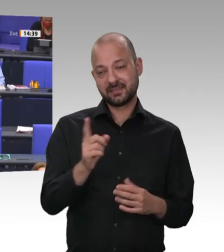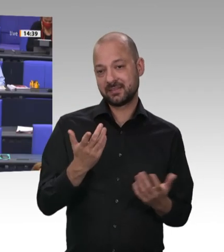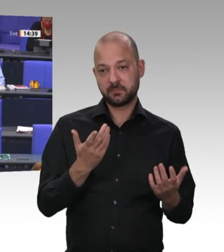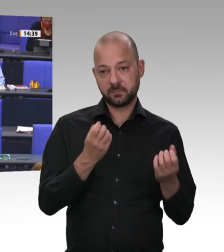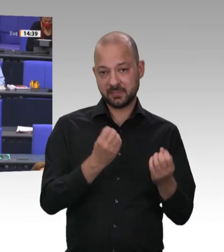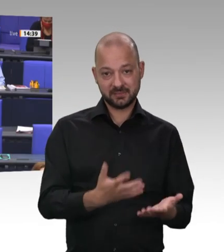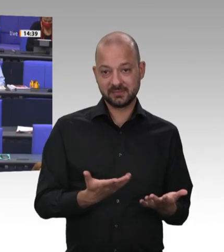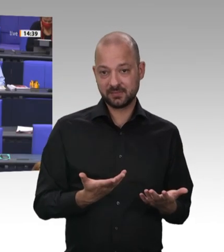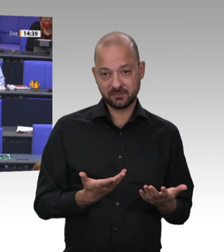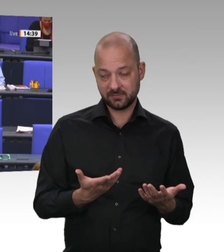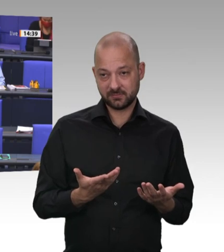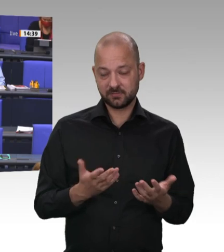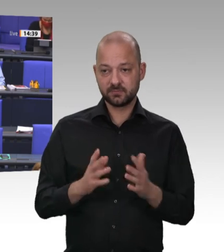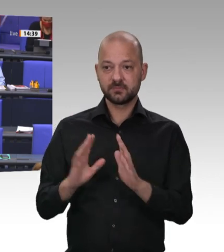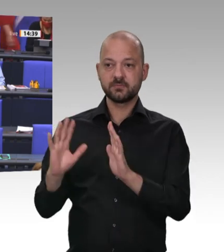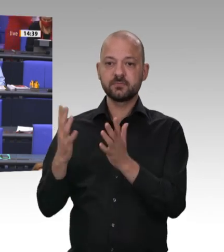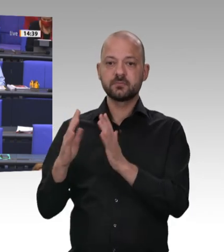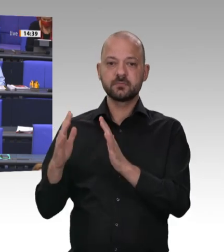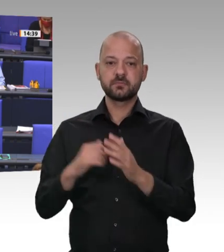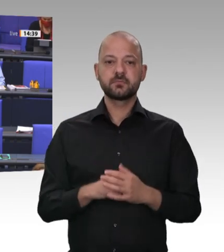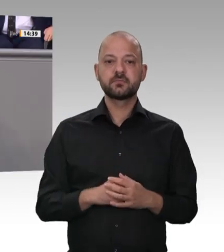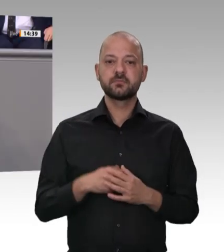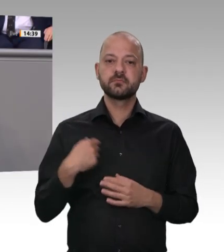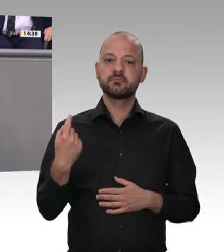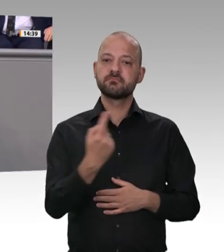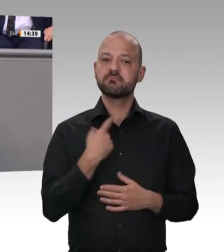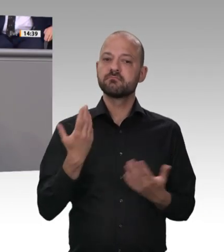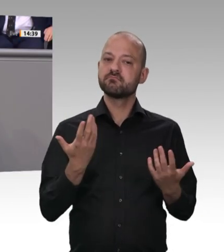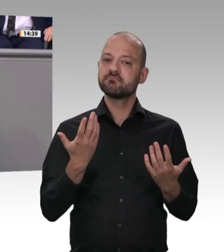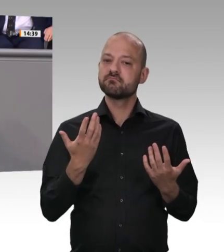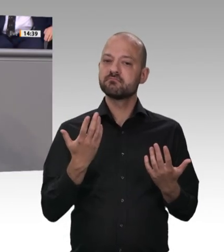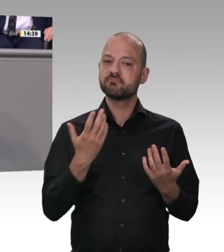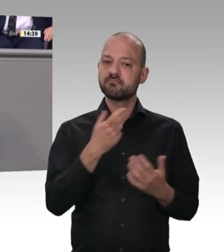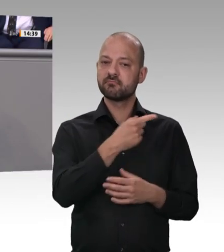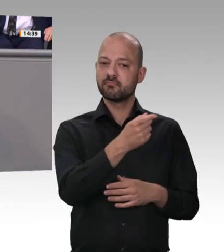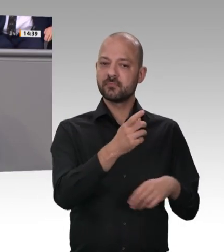stammen aus dem letzten Jahrhundert, wo das Ziel der Kommunisten die Einführung